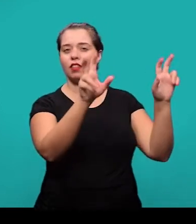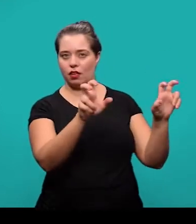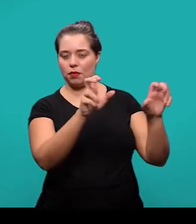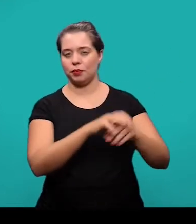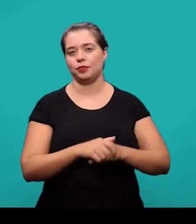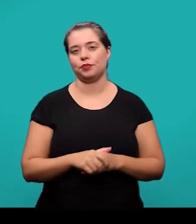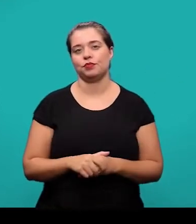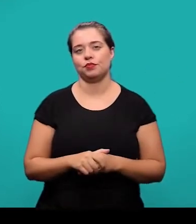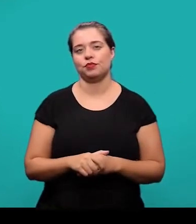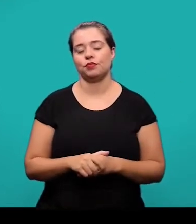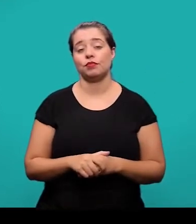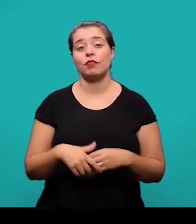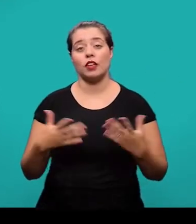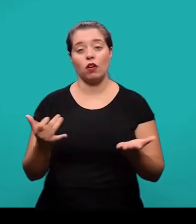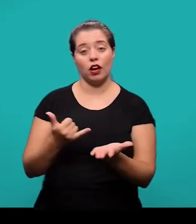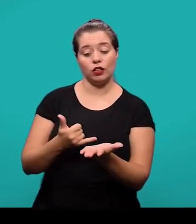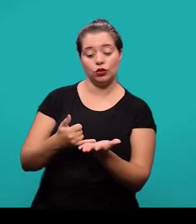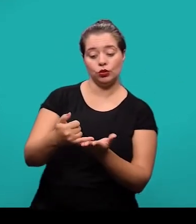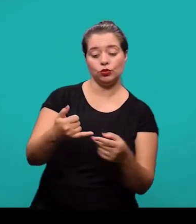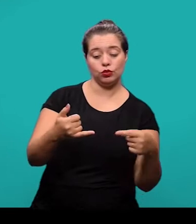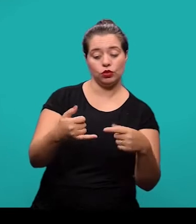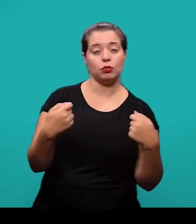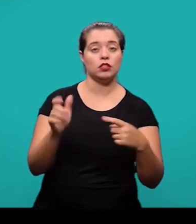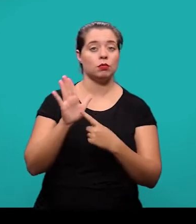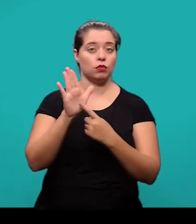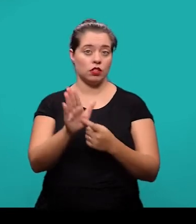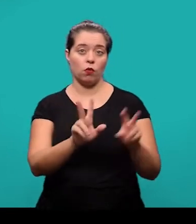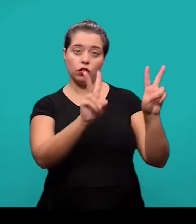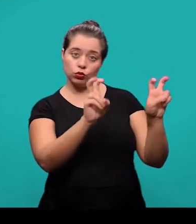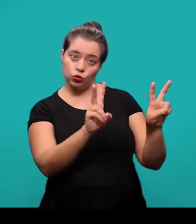De modo geral a introdução deve apresentar o assunto, objeto do estudo